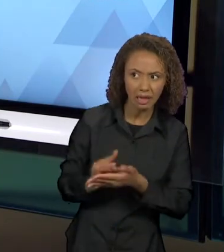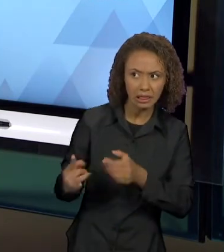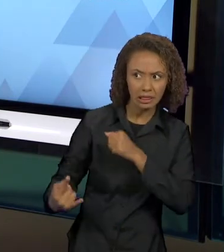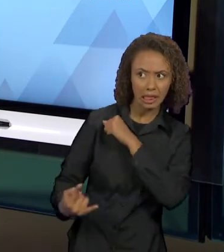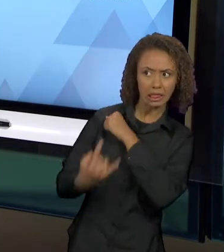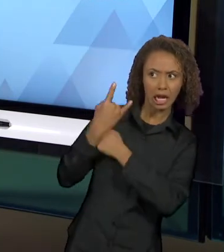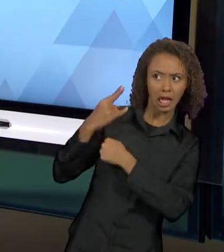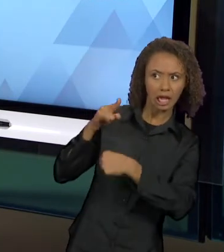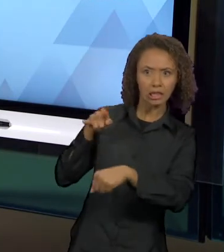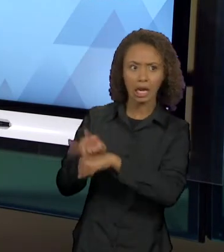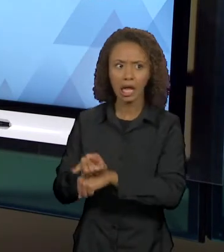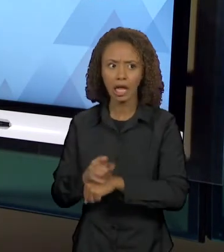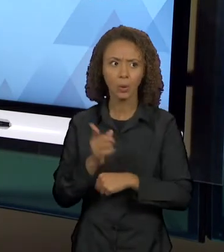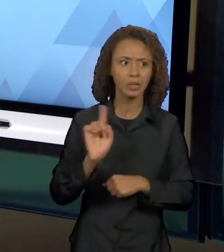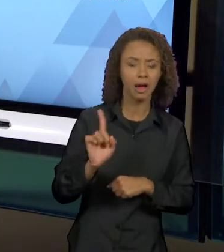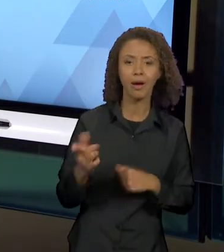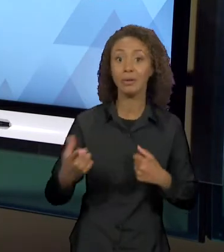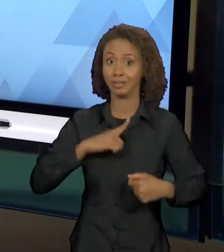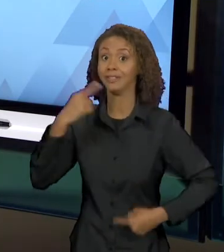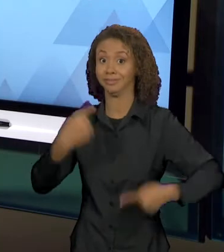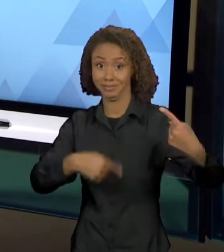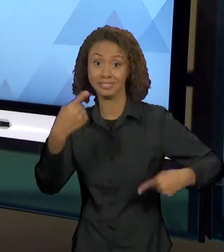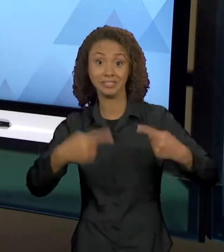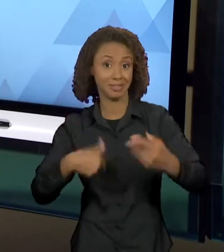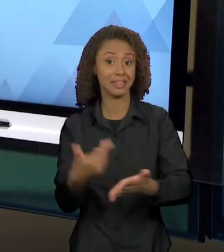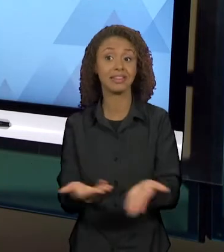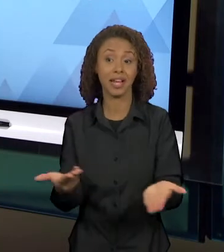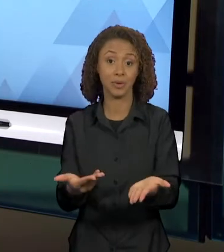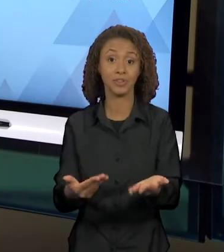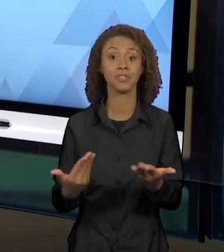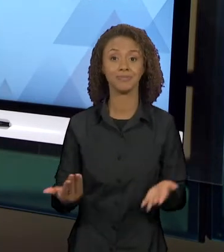NÃO HÁ, ENFIM. E, EM "OTELO" DE SHAKESPEARE, A GENTE